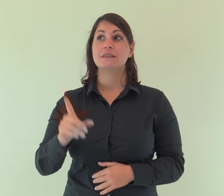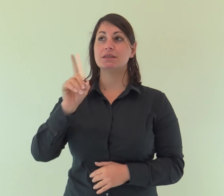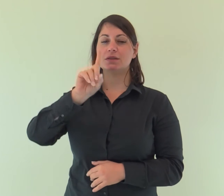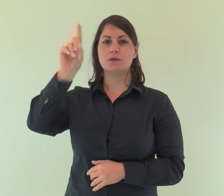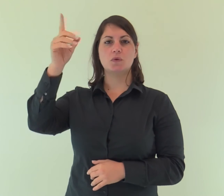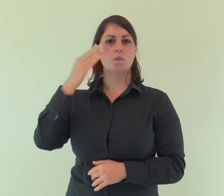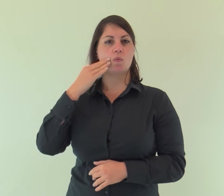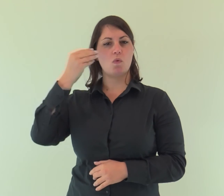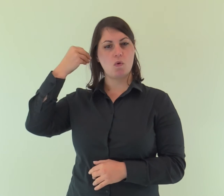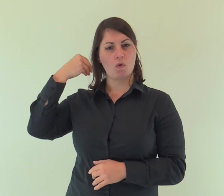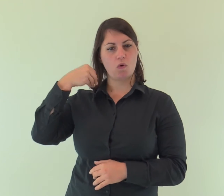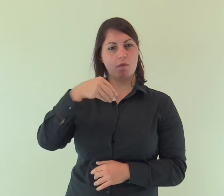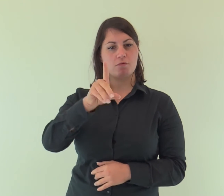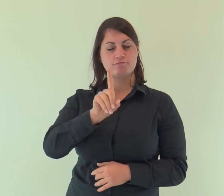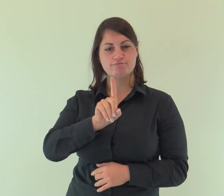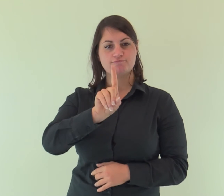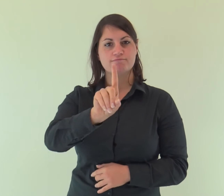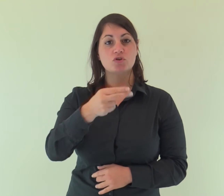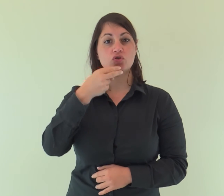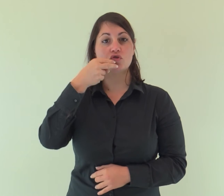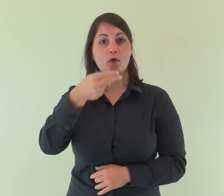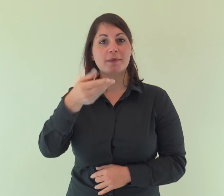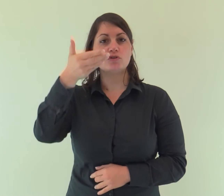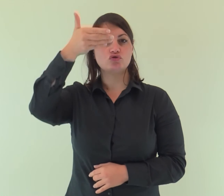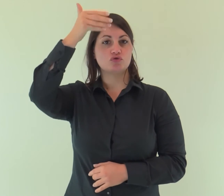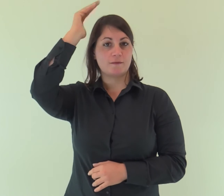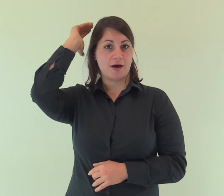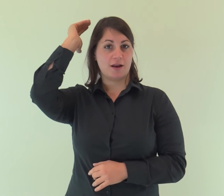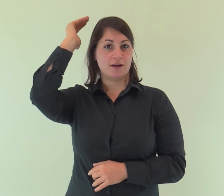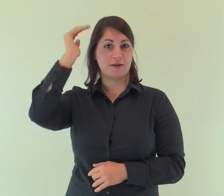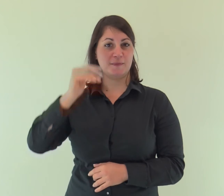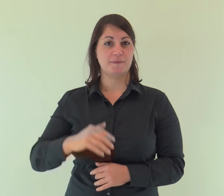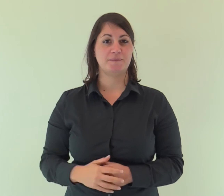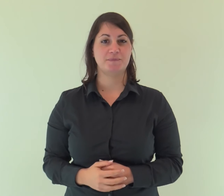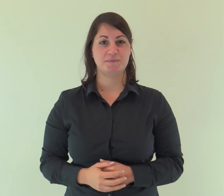Venne un uomo mandato da Dio: il suo nome era Giovanni.